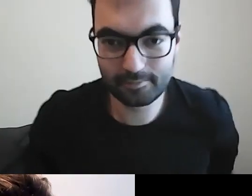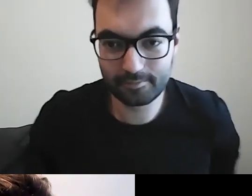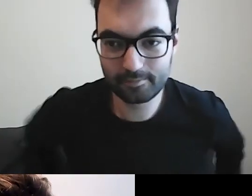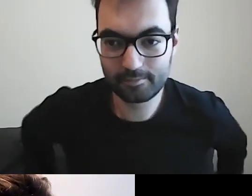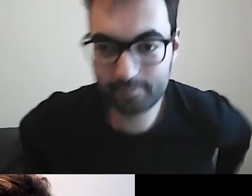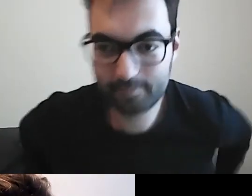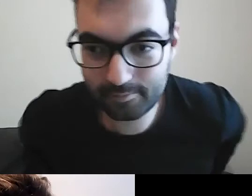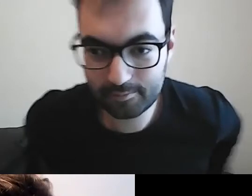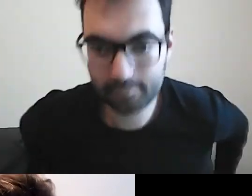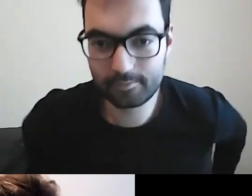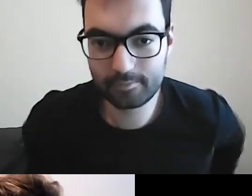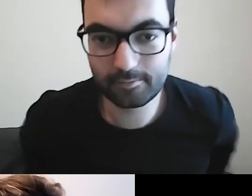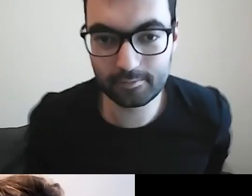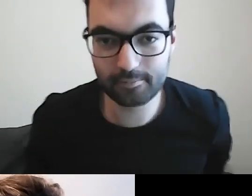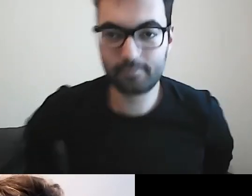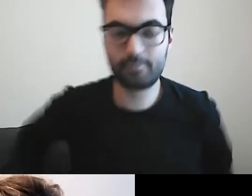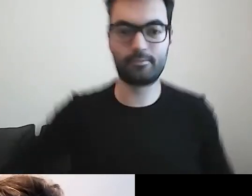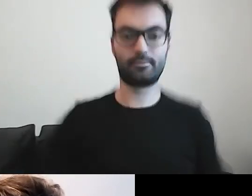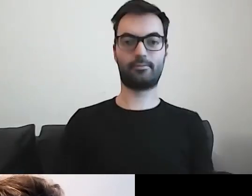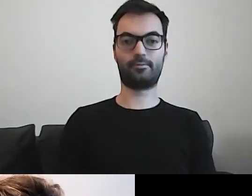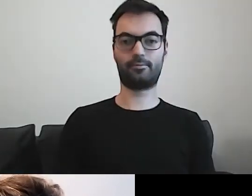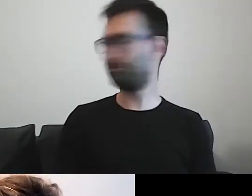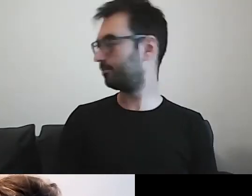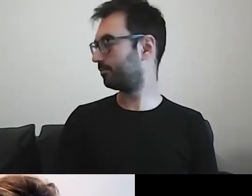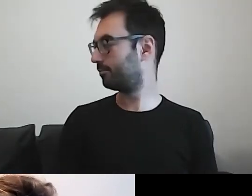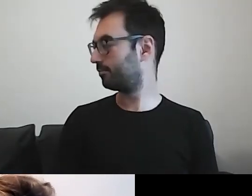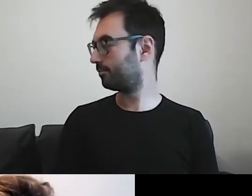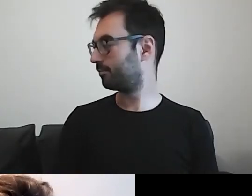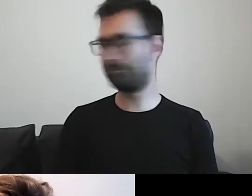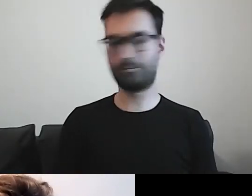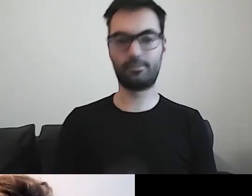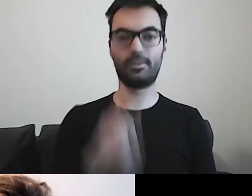Czekamy na Olę. Paweł, w razie czego nie umykaj.